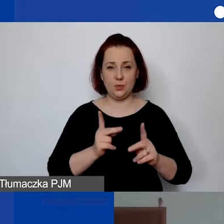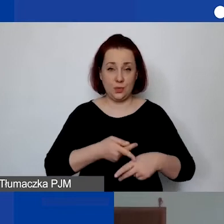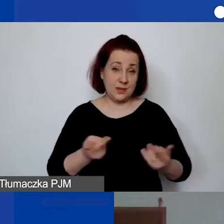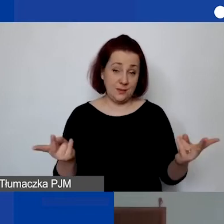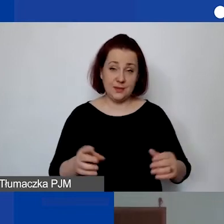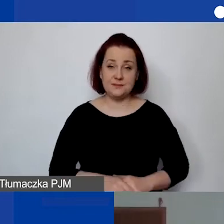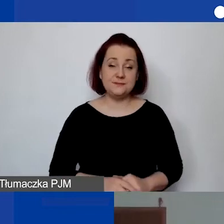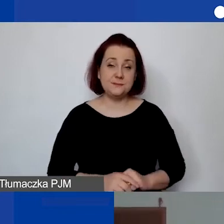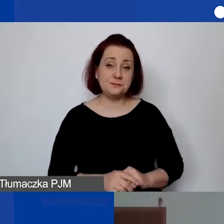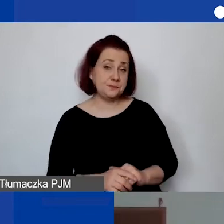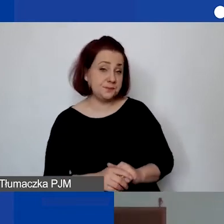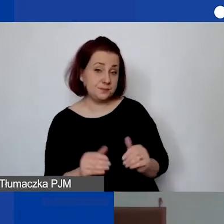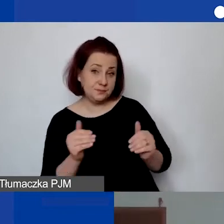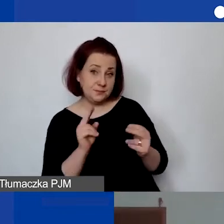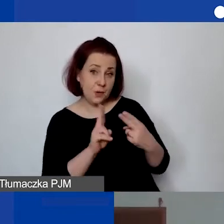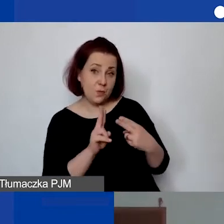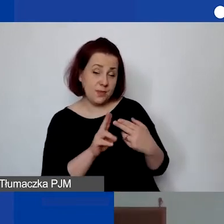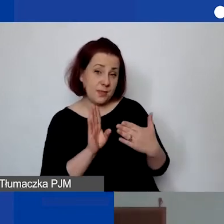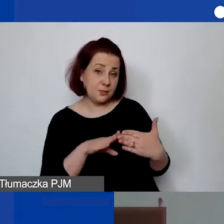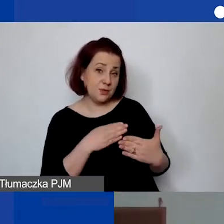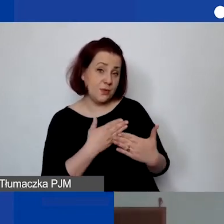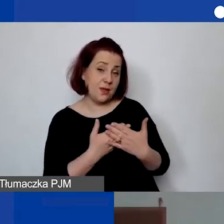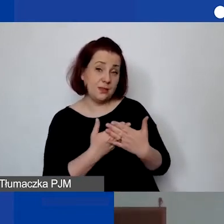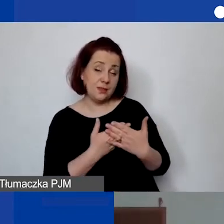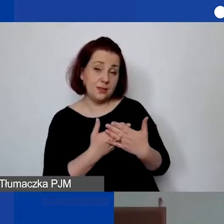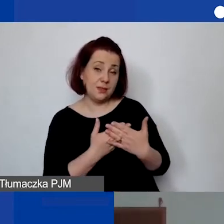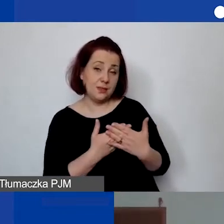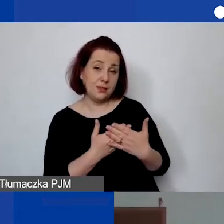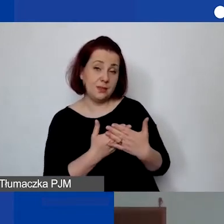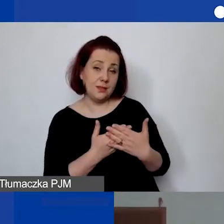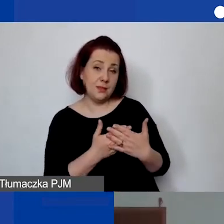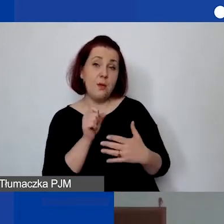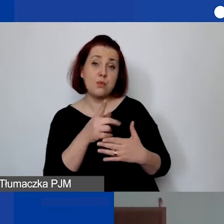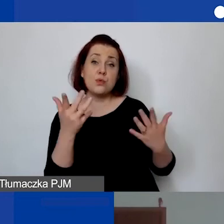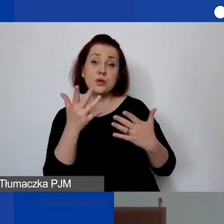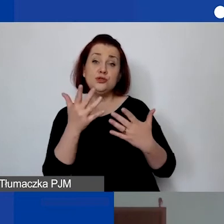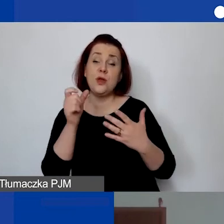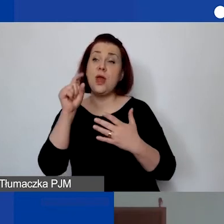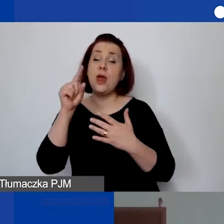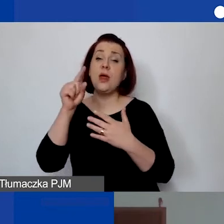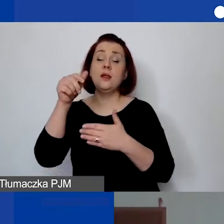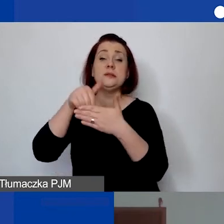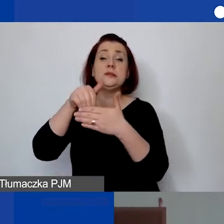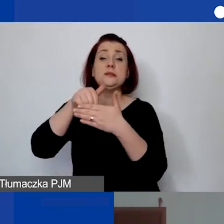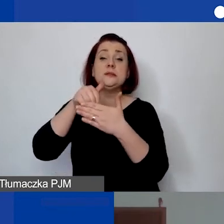Możemy się umówić, że tam, gdzie są załączniki przy ogłoszeniu